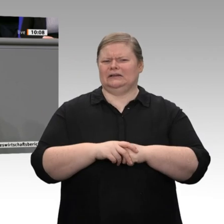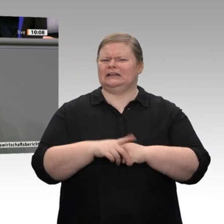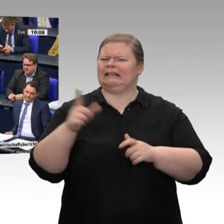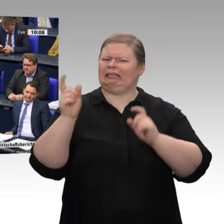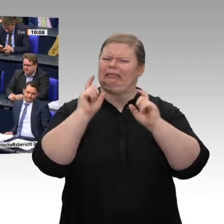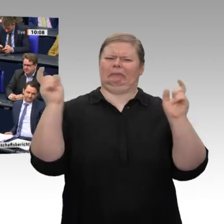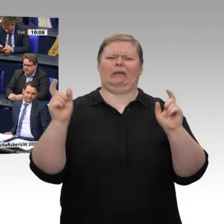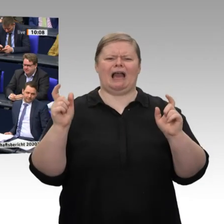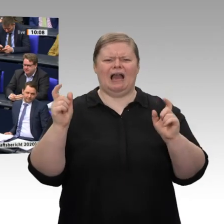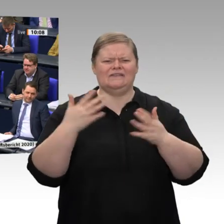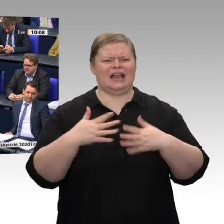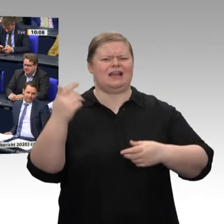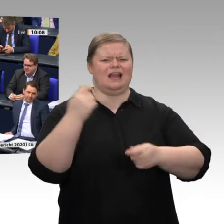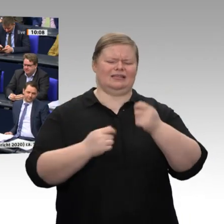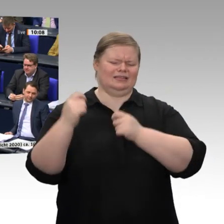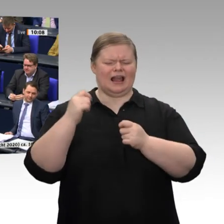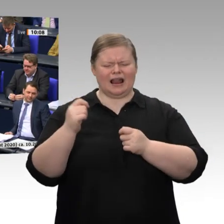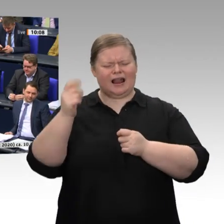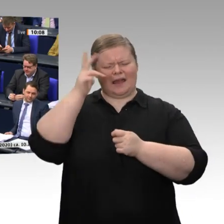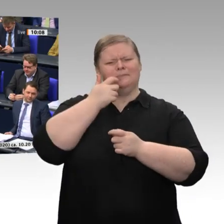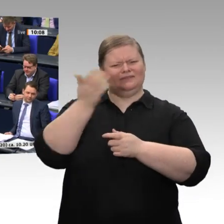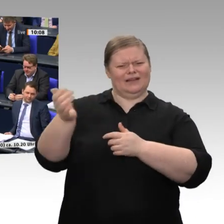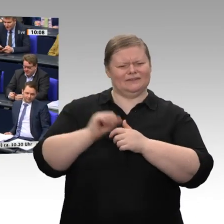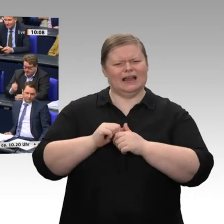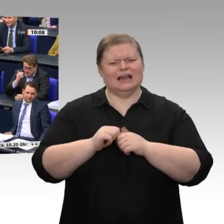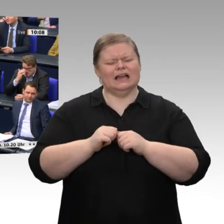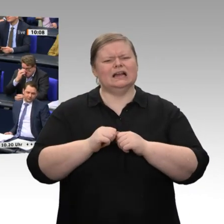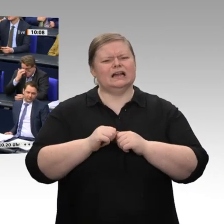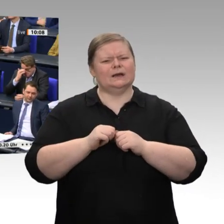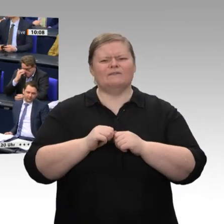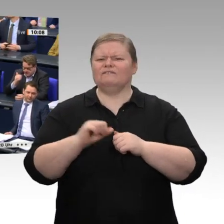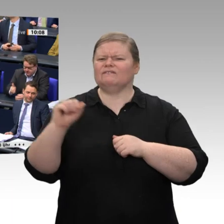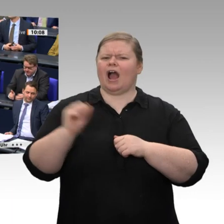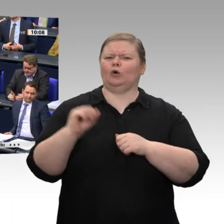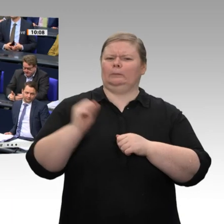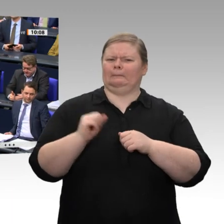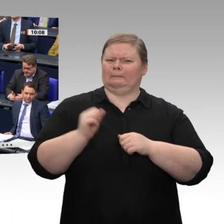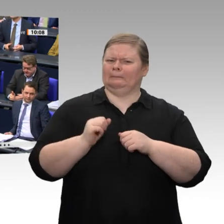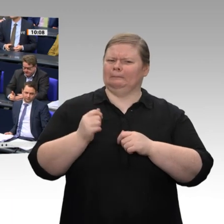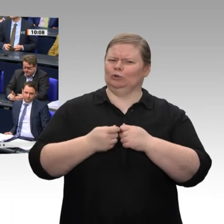das Murmeltier -, ist diese Bundesregierung nicht in der Lage, den Handelsvertrag mit